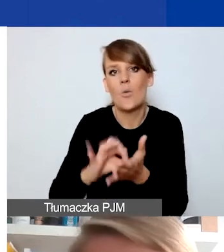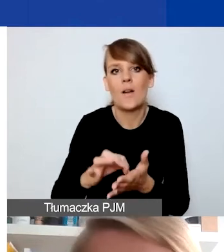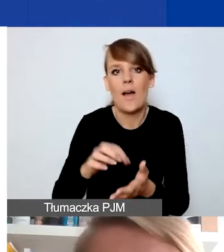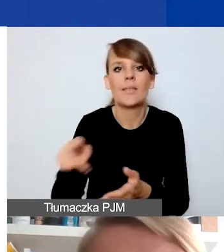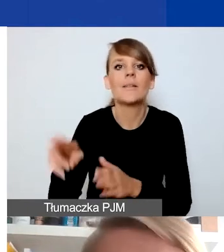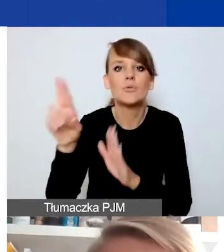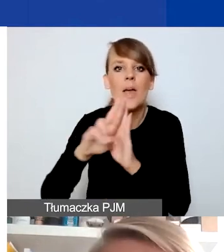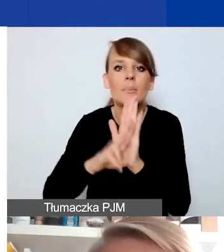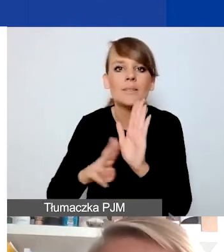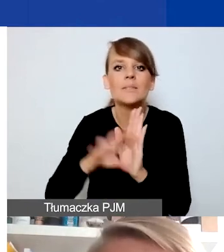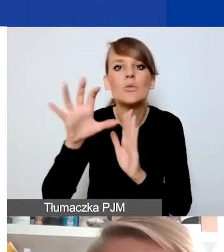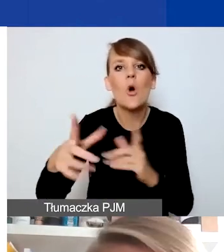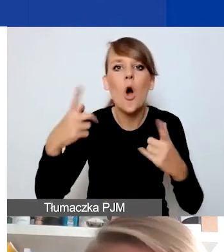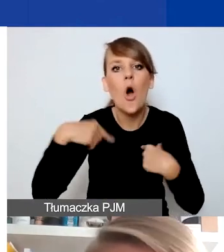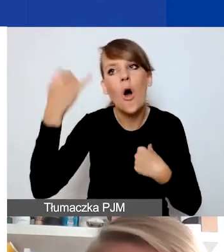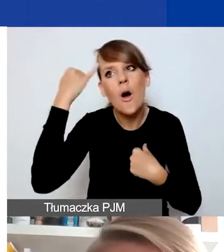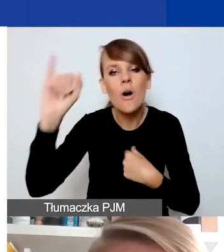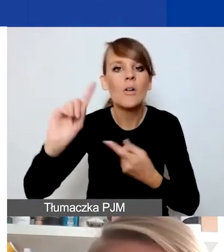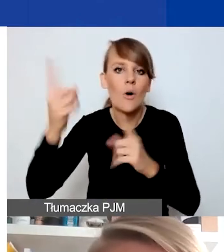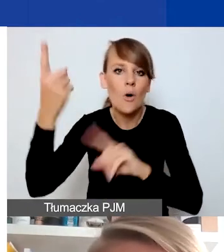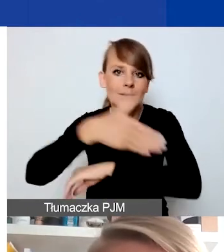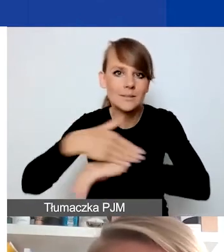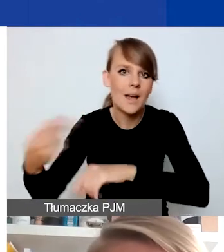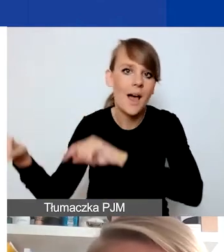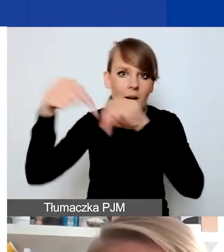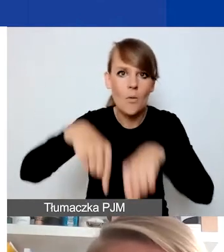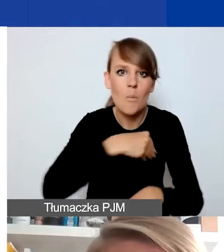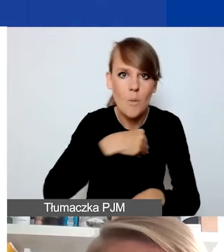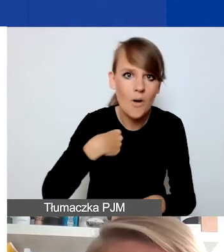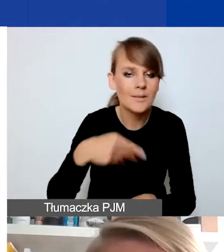cudzoziemców przebywających tutaj bez prawa stałego pobytu.